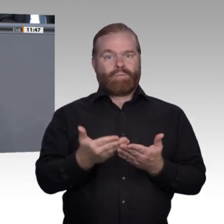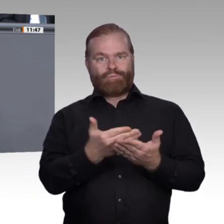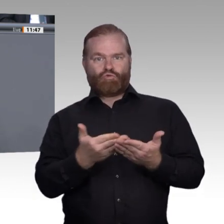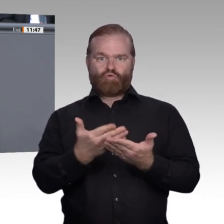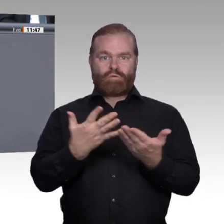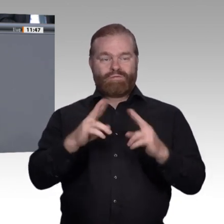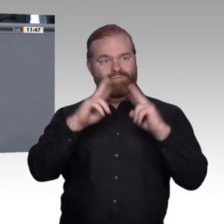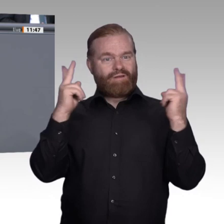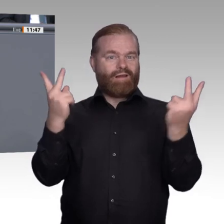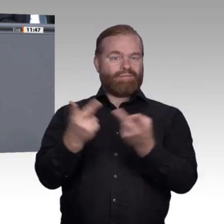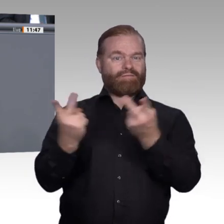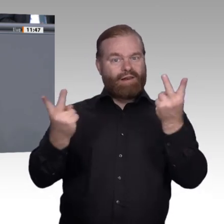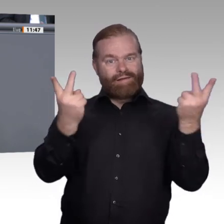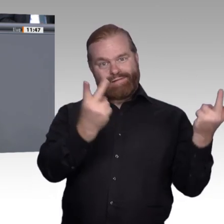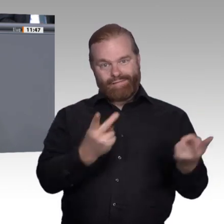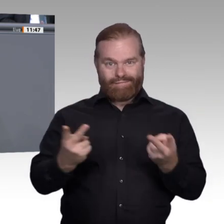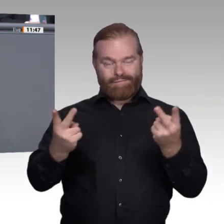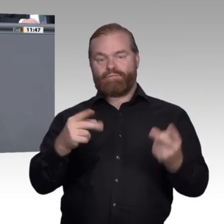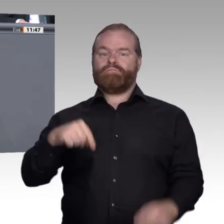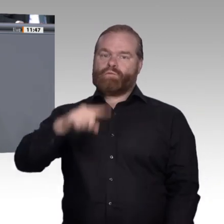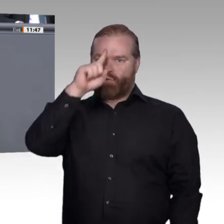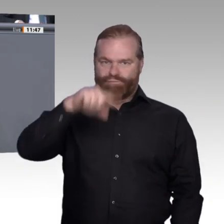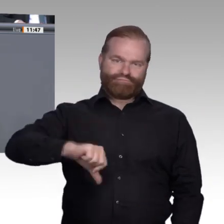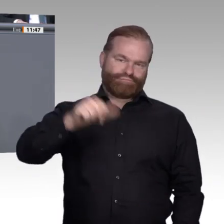Die simple Antwort ist: Nichts ist so gut, als dass man es nicht besser machen könnte.